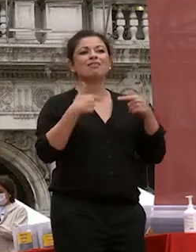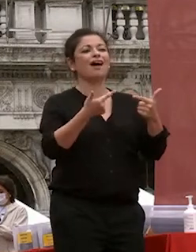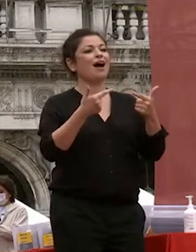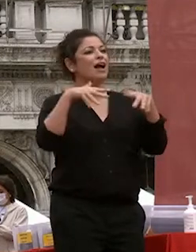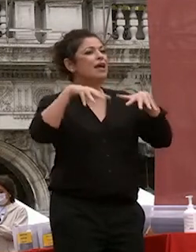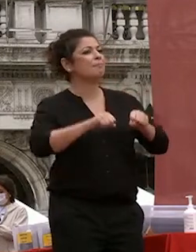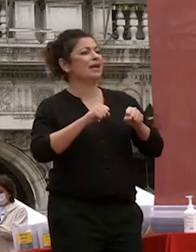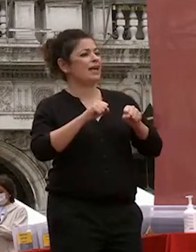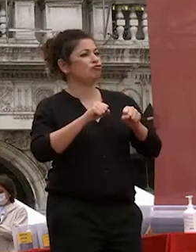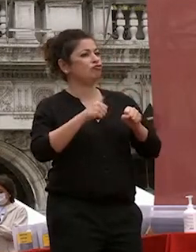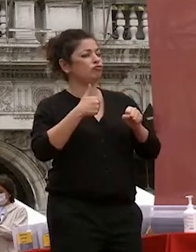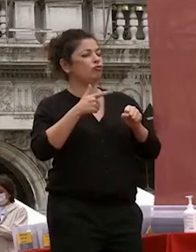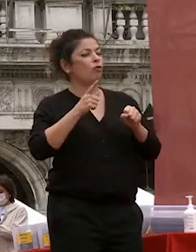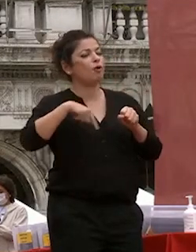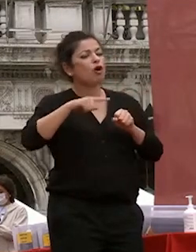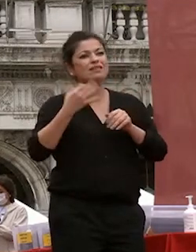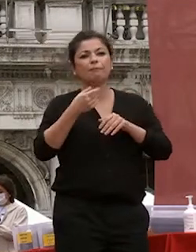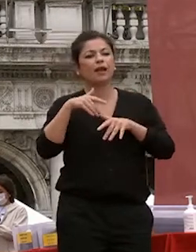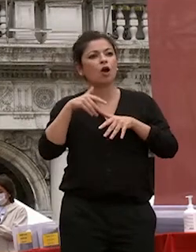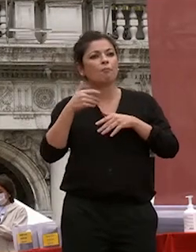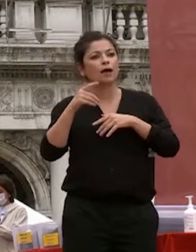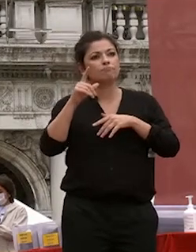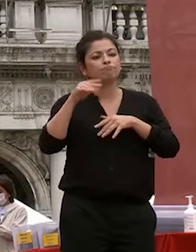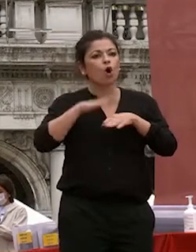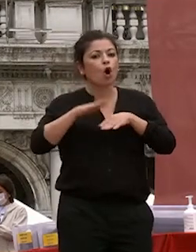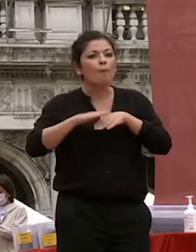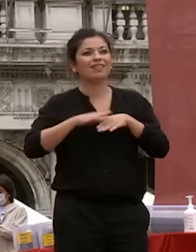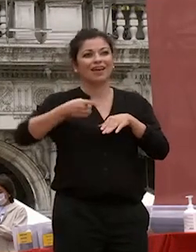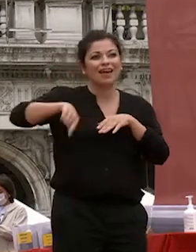le nostre migliori conoscenze al servizio della formazione di sviluppare